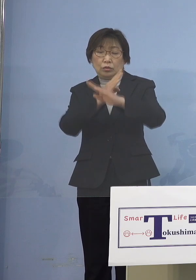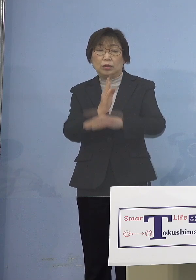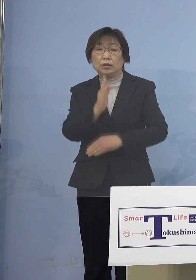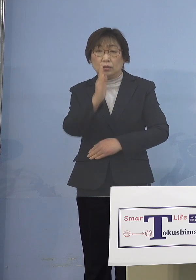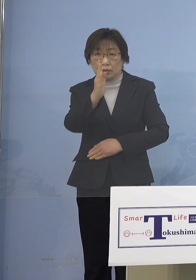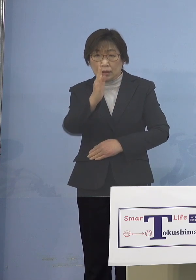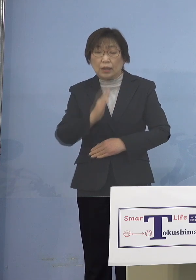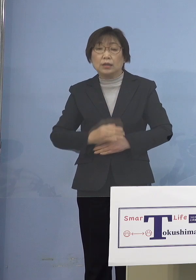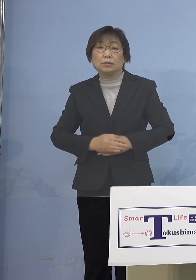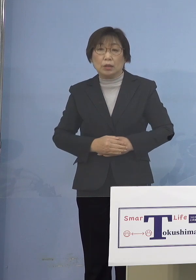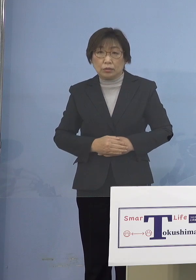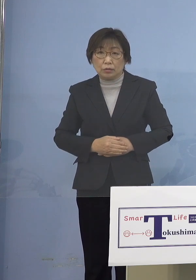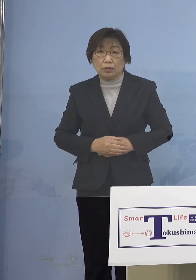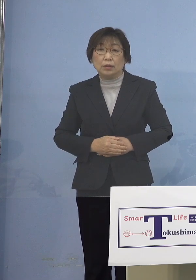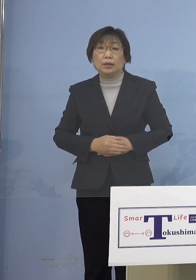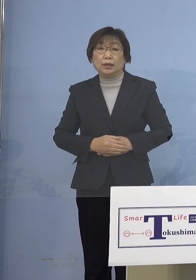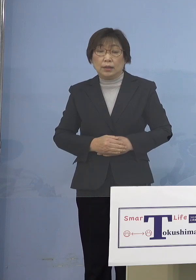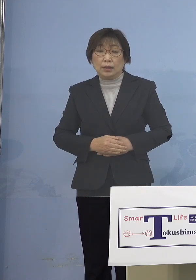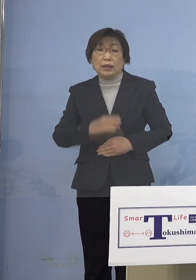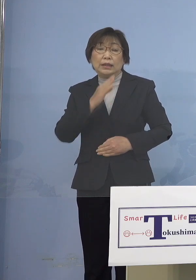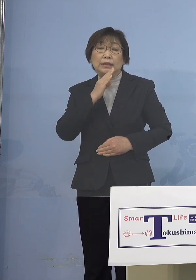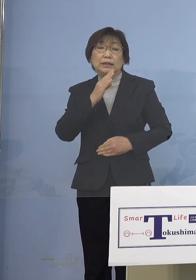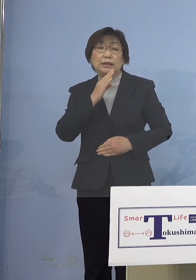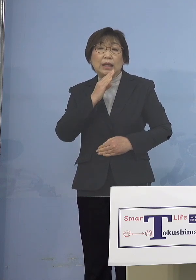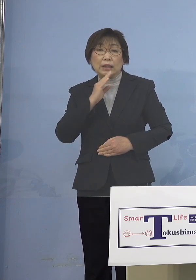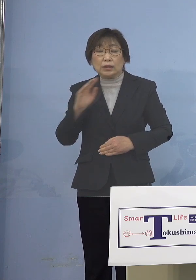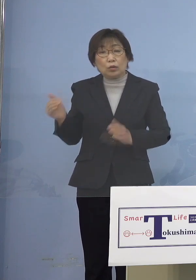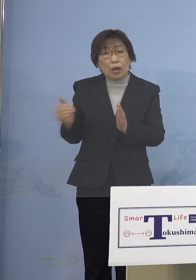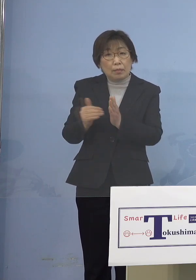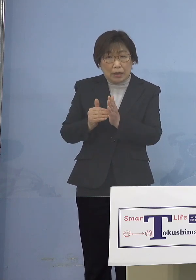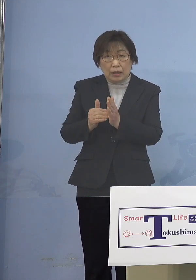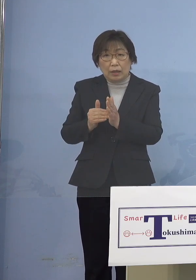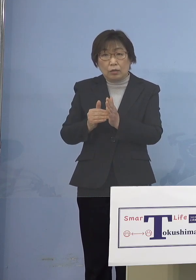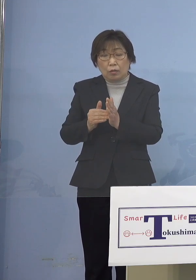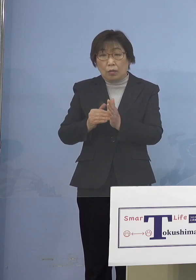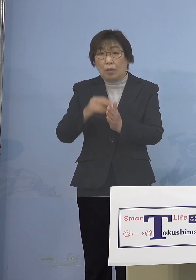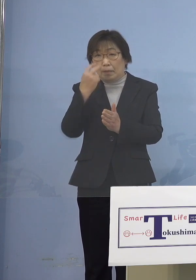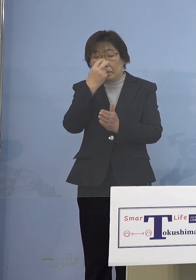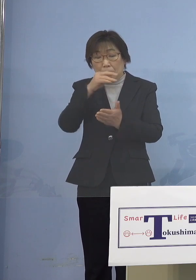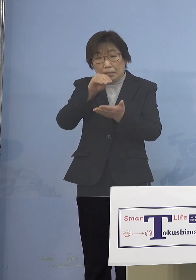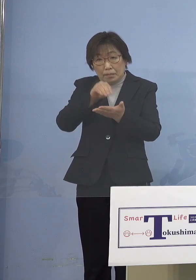またこれも実際のエビデンスに基づいて 申し上げているところでありますが